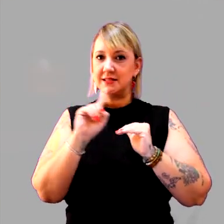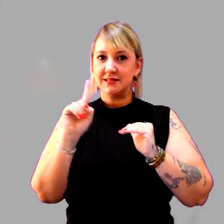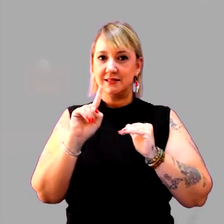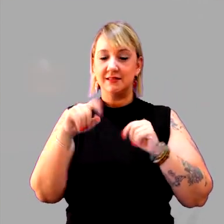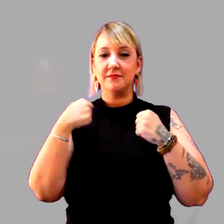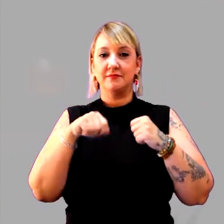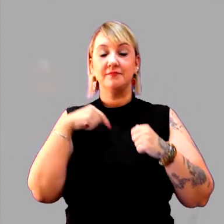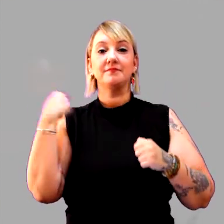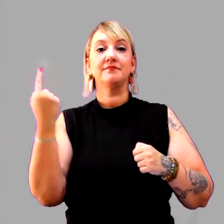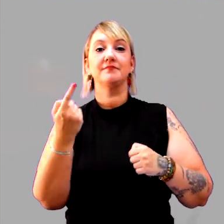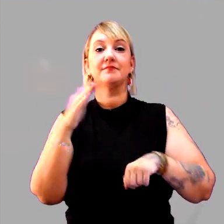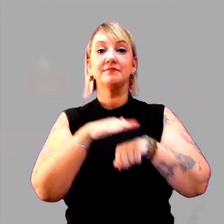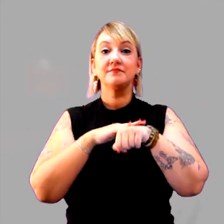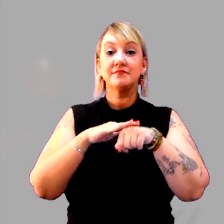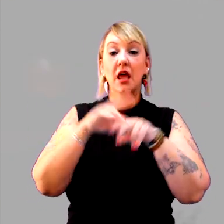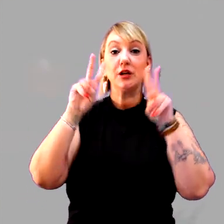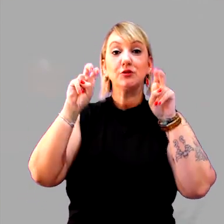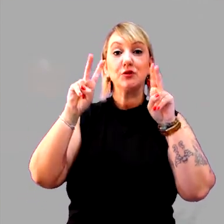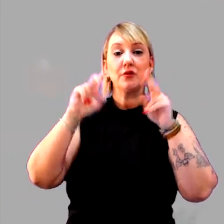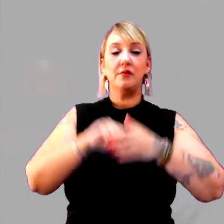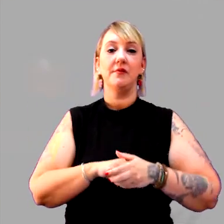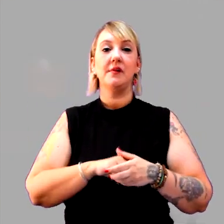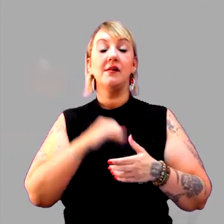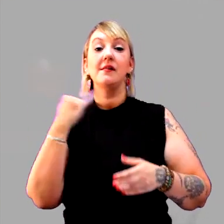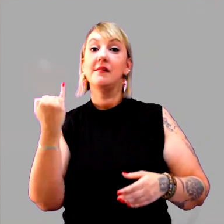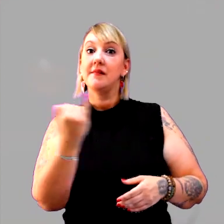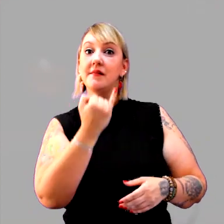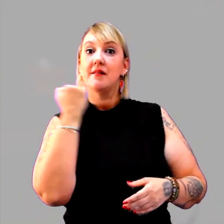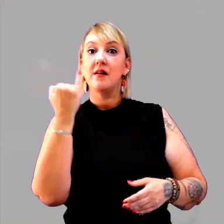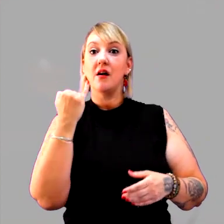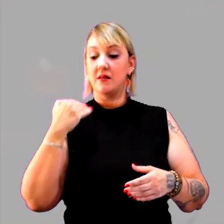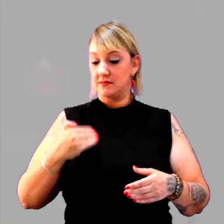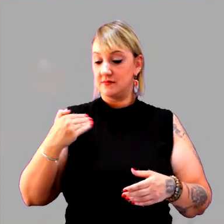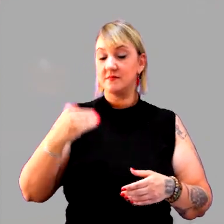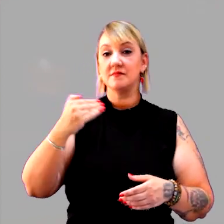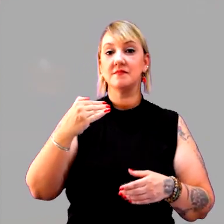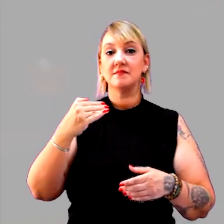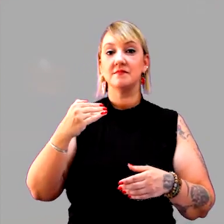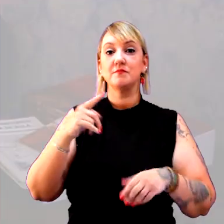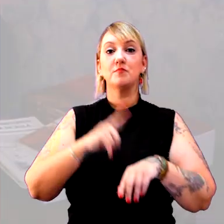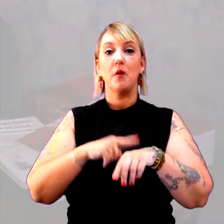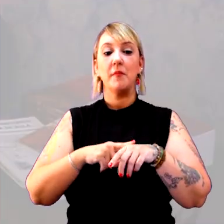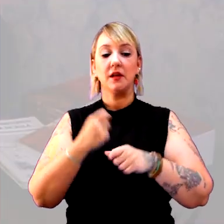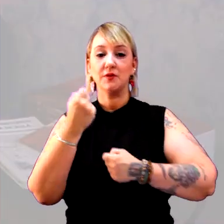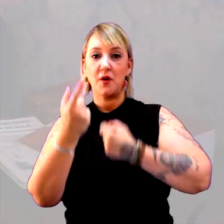É para gente conversar sobre a importância da cronologia em alguns momentos.